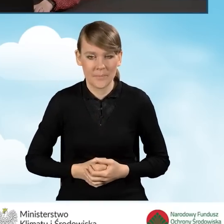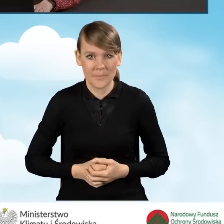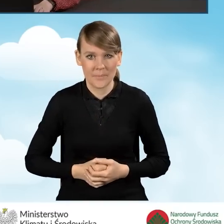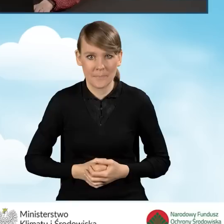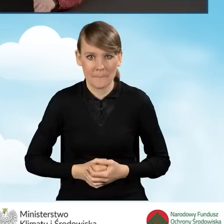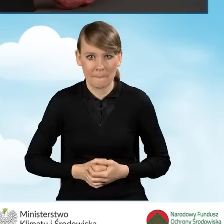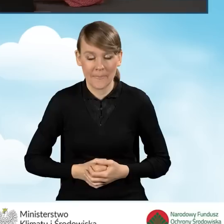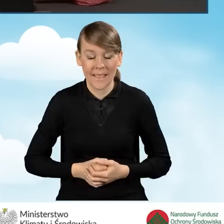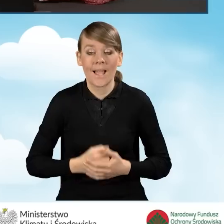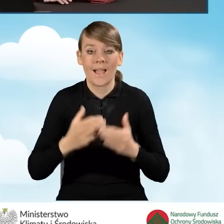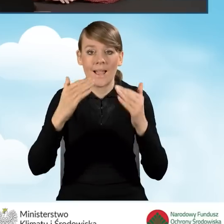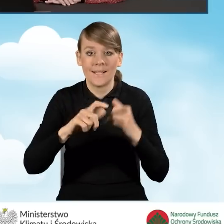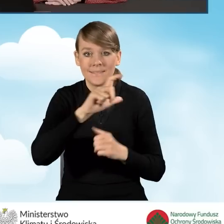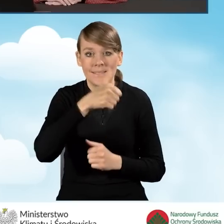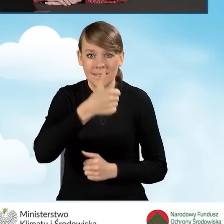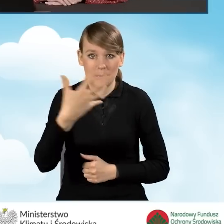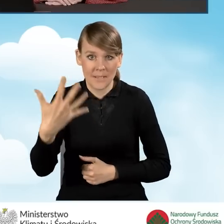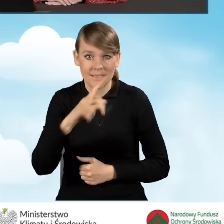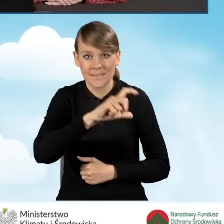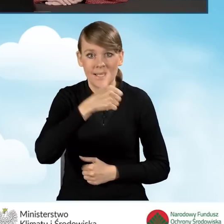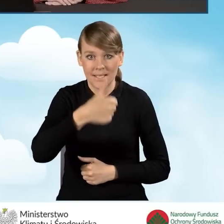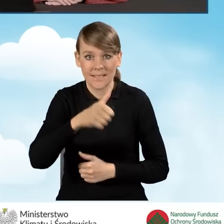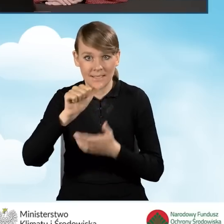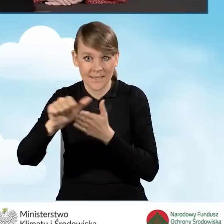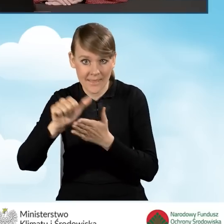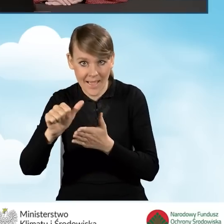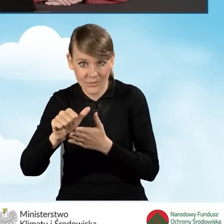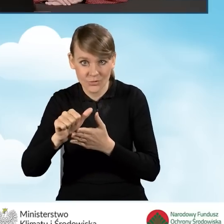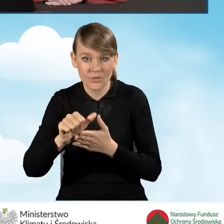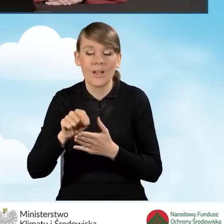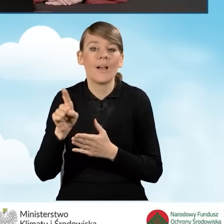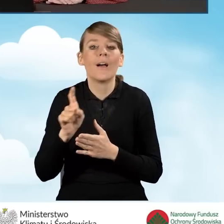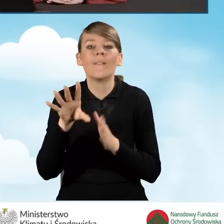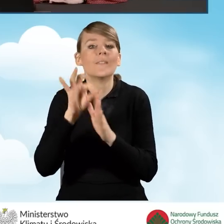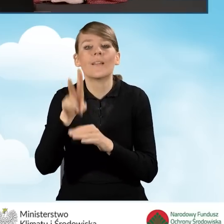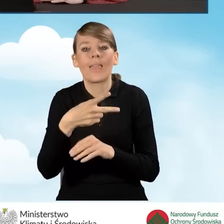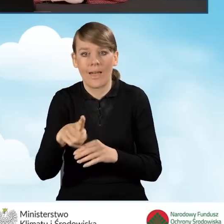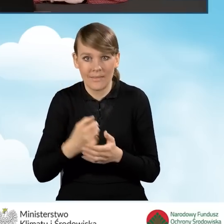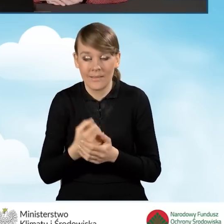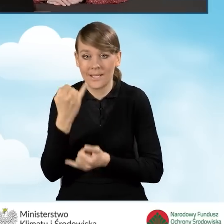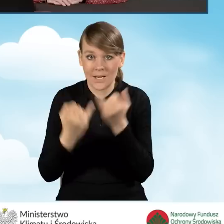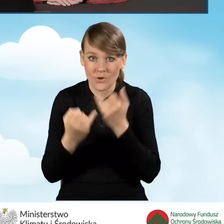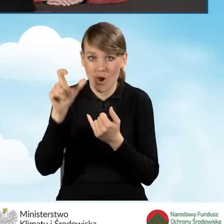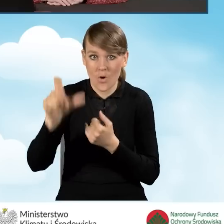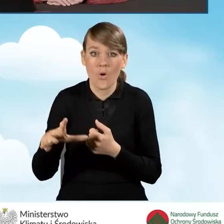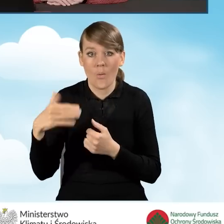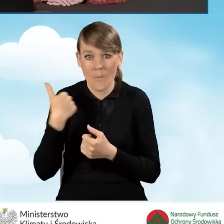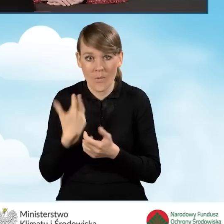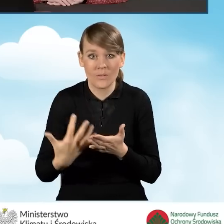Natomiast pola C1.5, C1.11 są zaznaczane, jeżeli wnioskodawca osiągał przychody z pozarolniczej